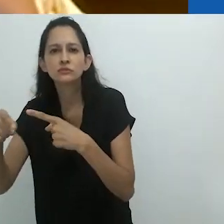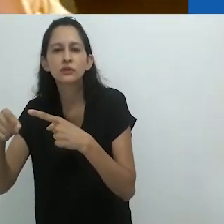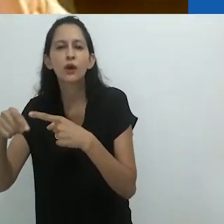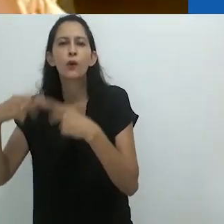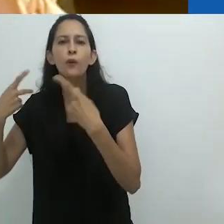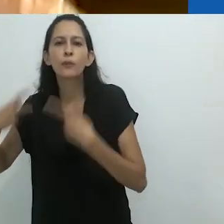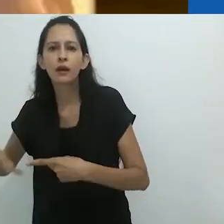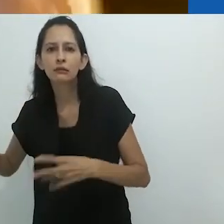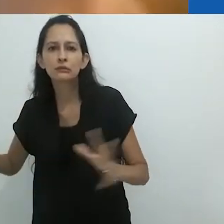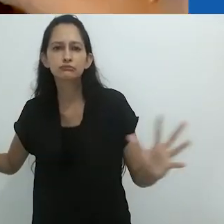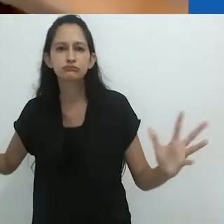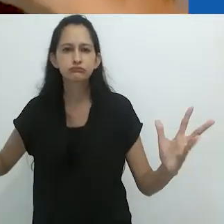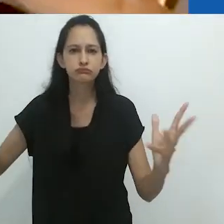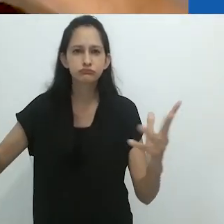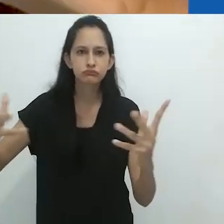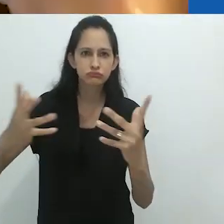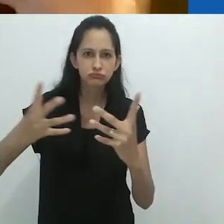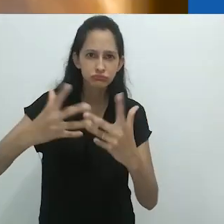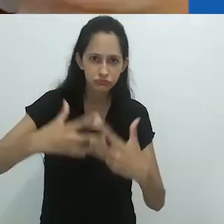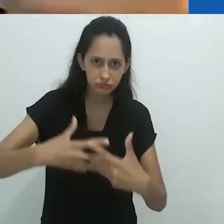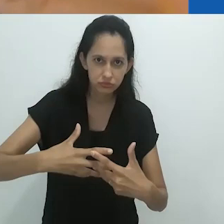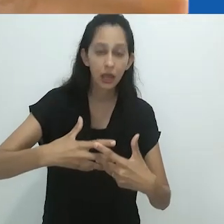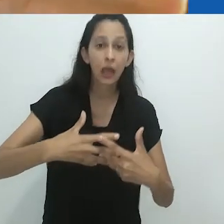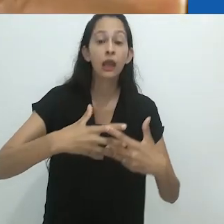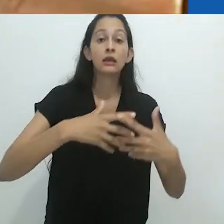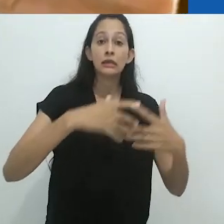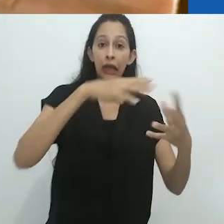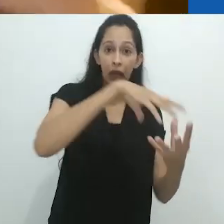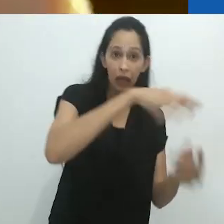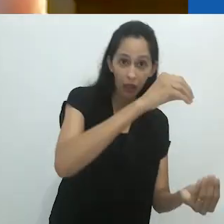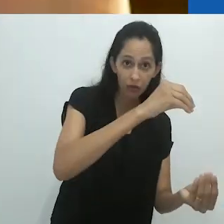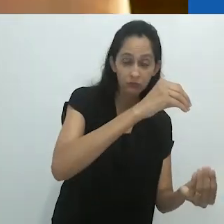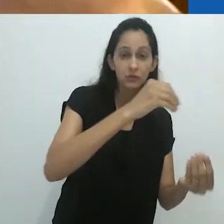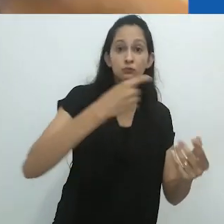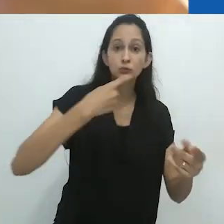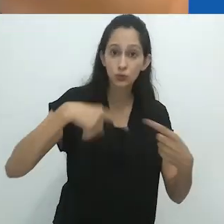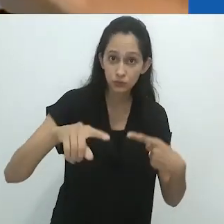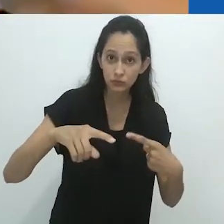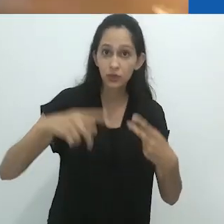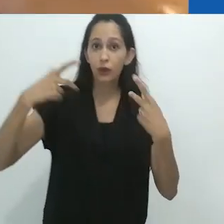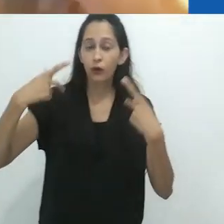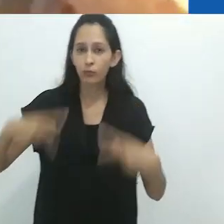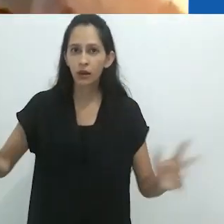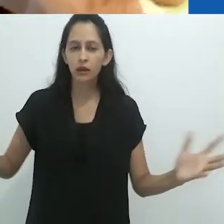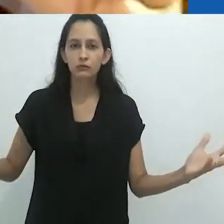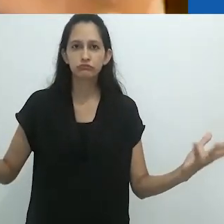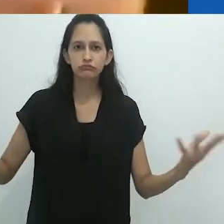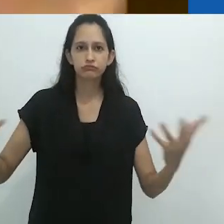animais e humanos. Espíritos e música, animais e humanos